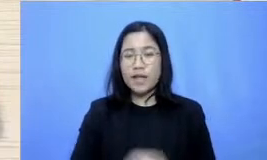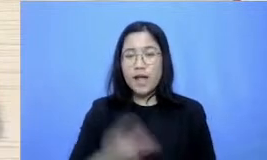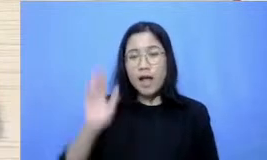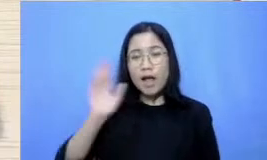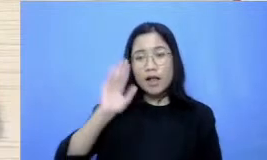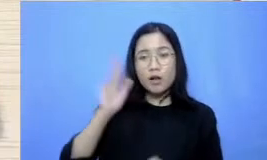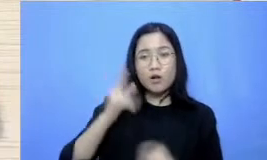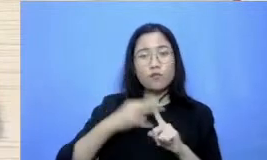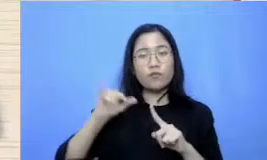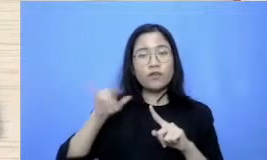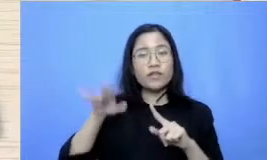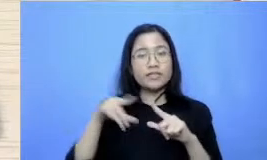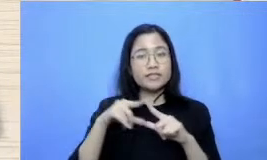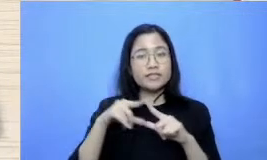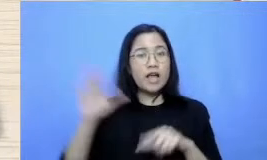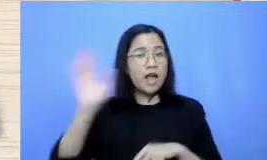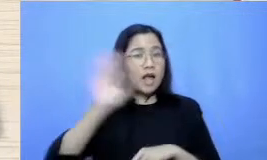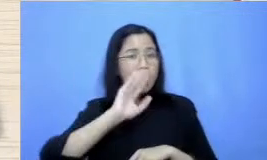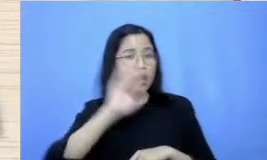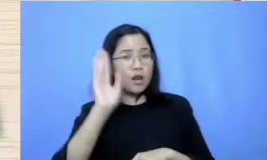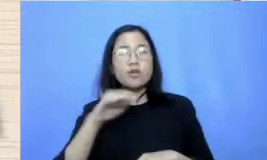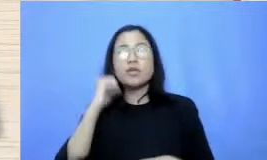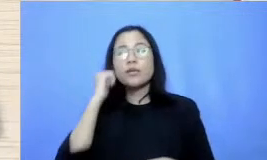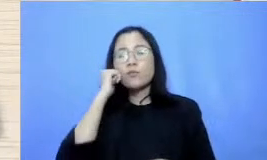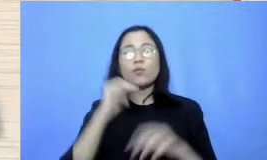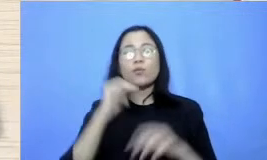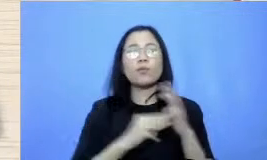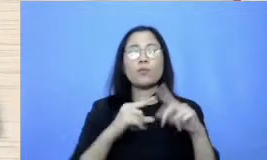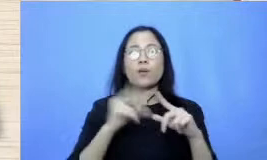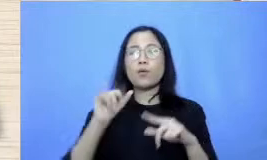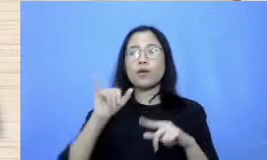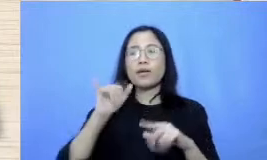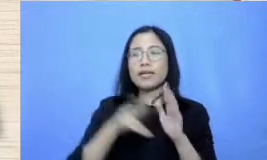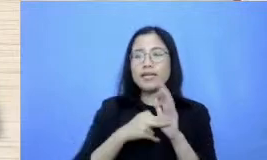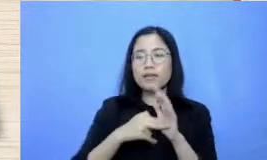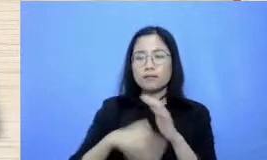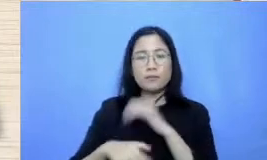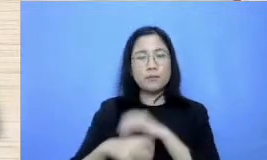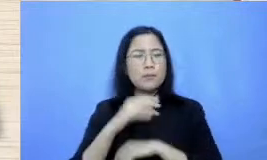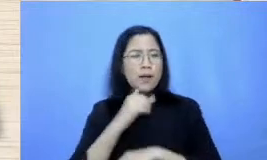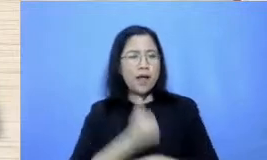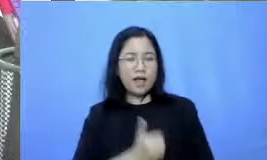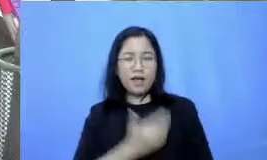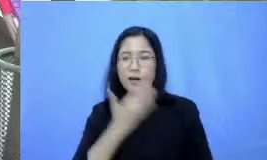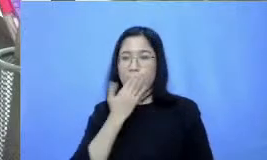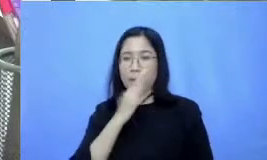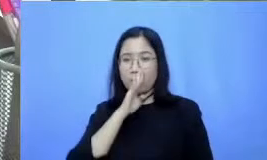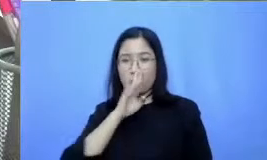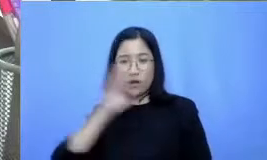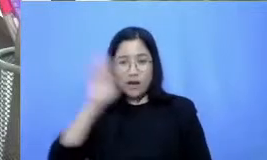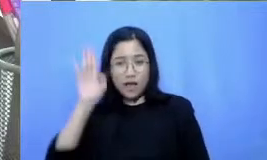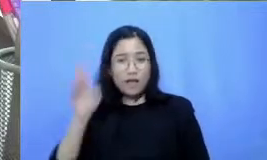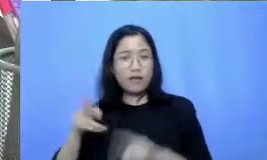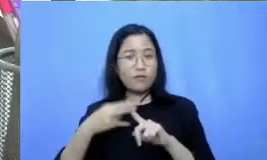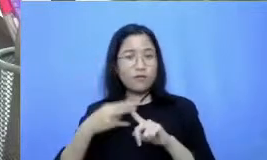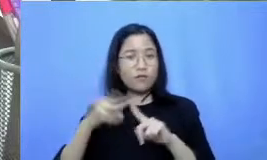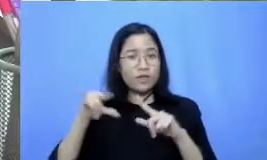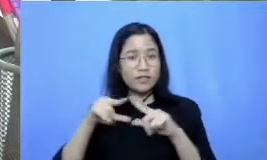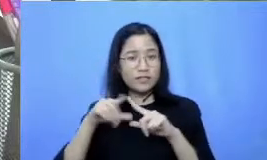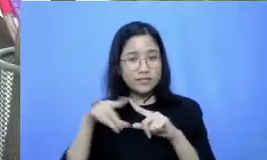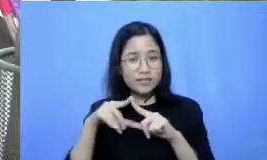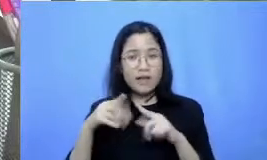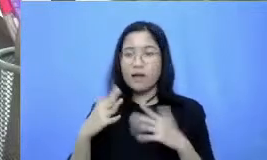kalau ibu Maurin Apa kabar Ibu Alhamdulillah masjid Apa kabar sehat semangat Bu Eh ibu